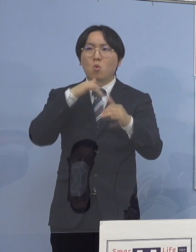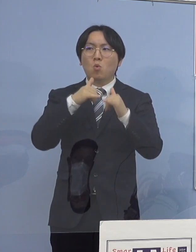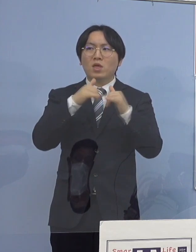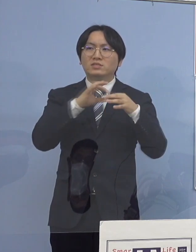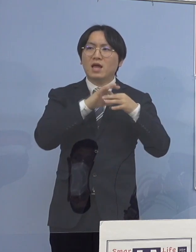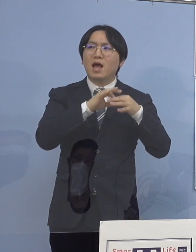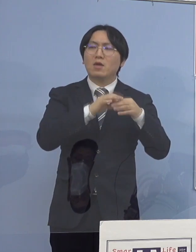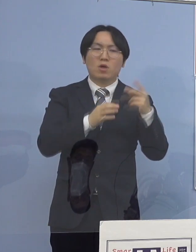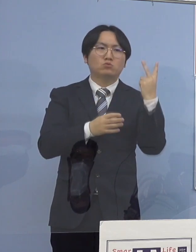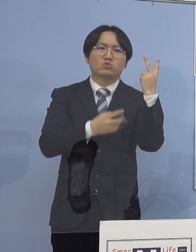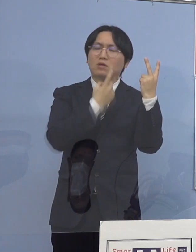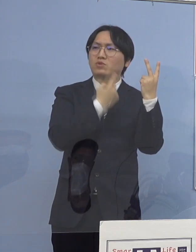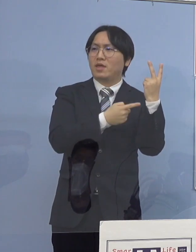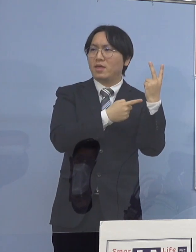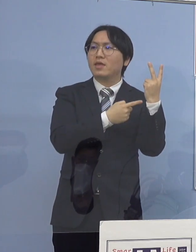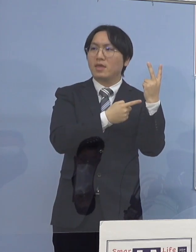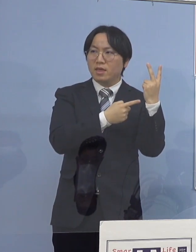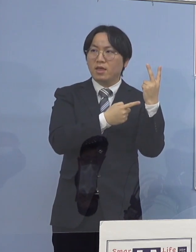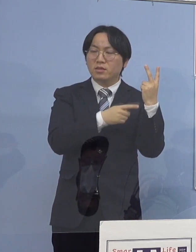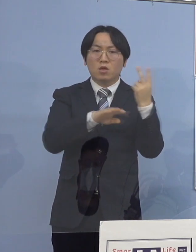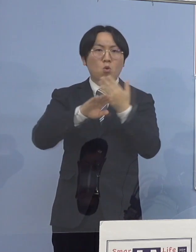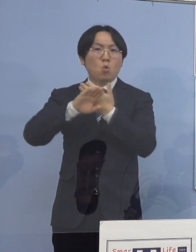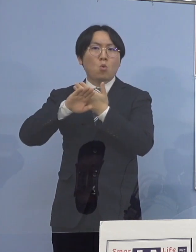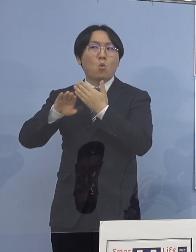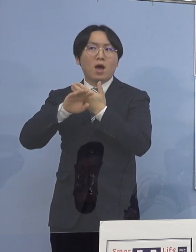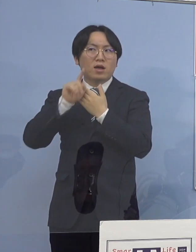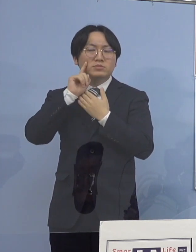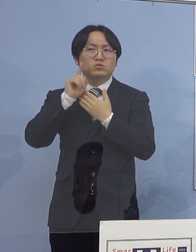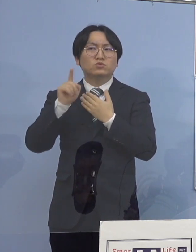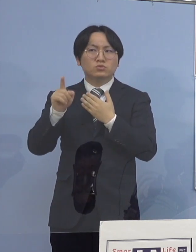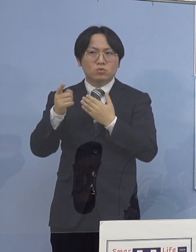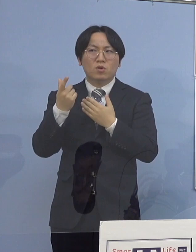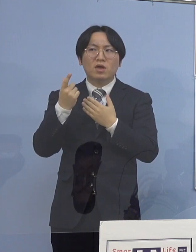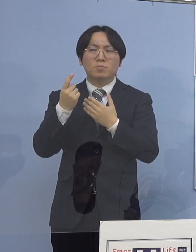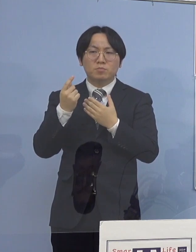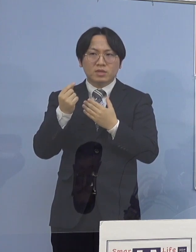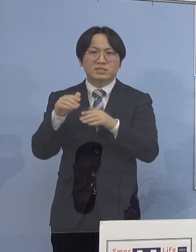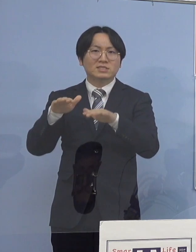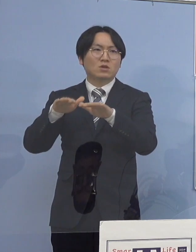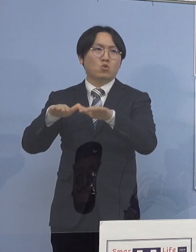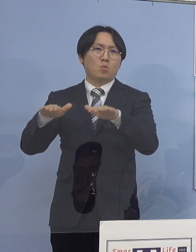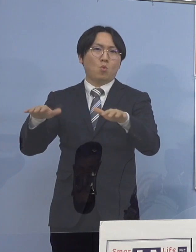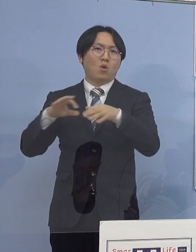他は何かというと 児童の皆さん方が使う施設であるとか